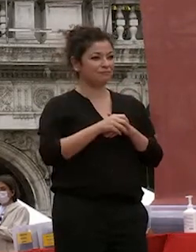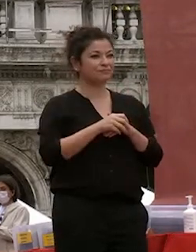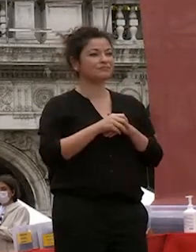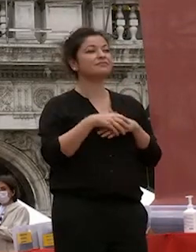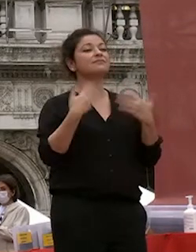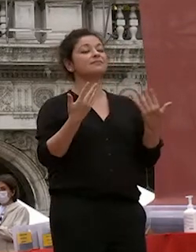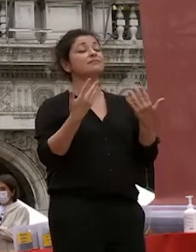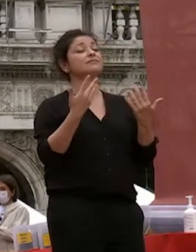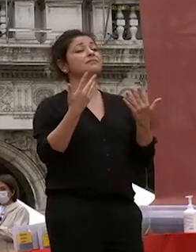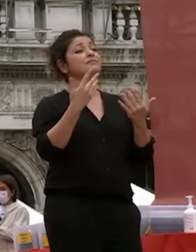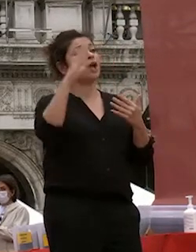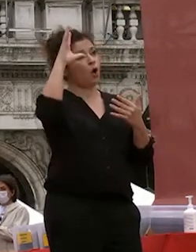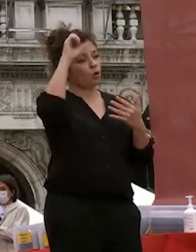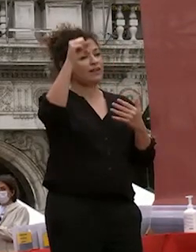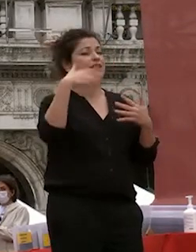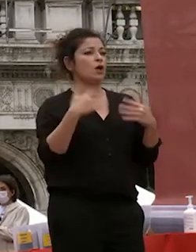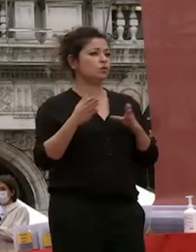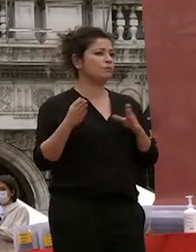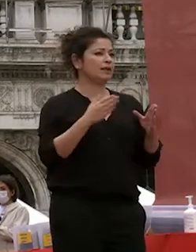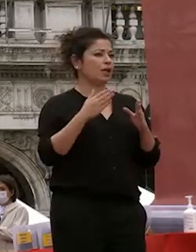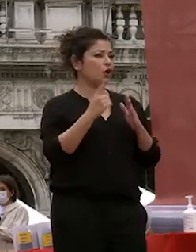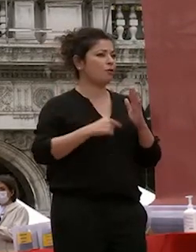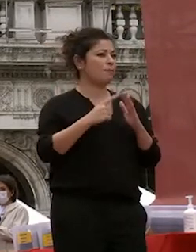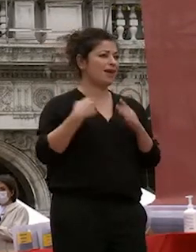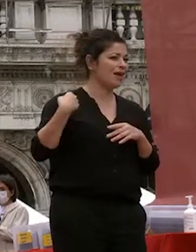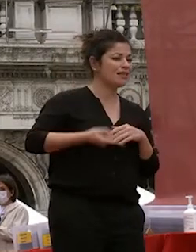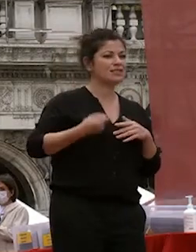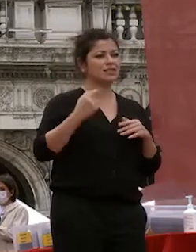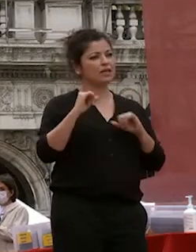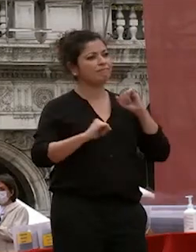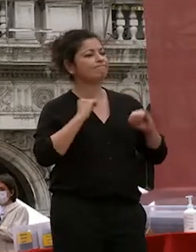l'università ha sofferto in questi mesi un periodo che speriamo non si debba